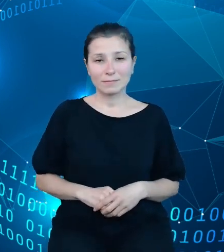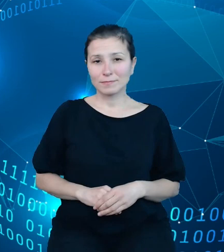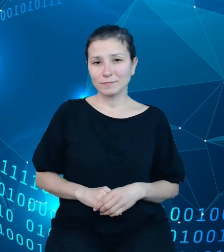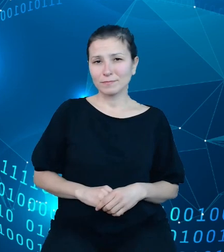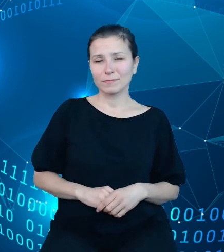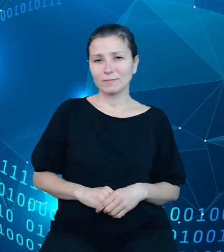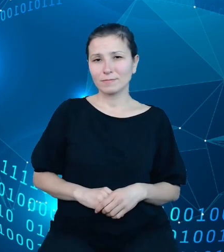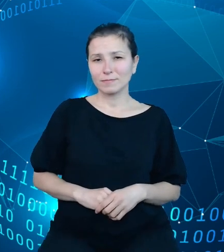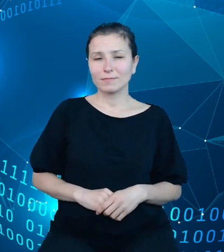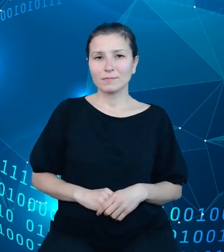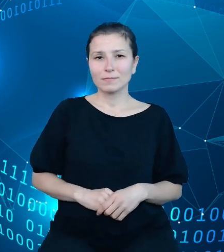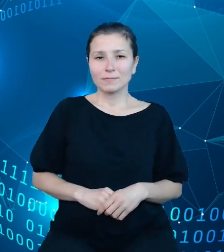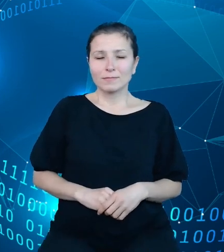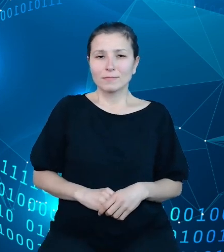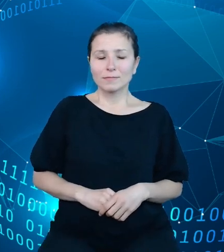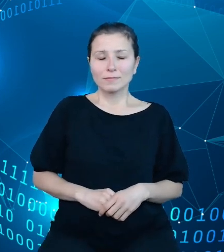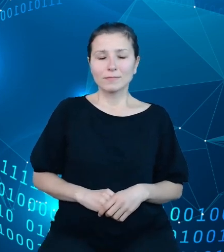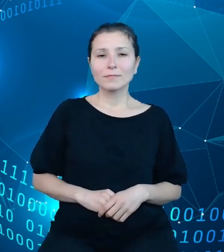Kto jest więc naszymi interesariuszami?